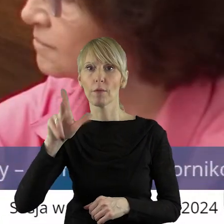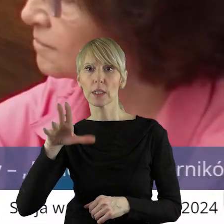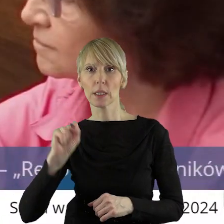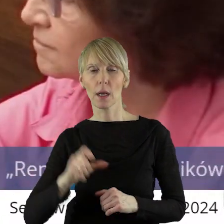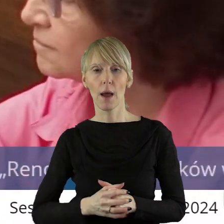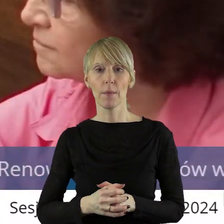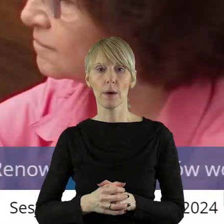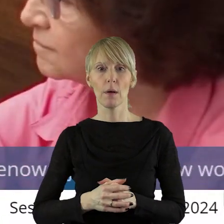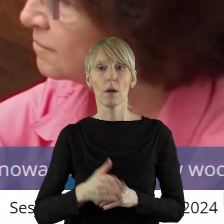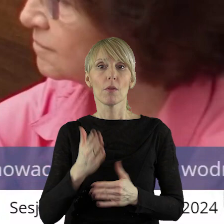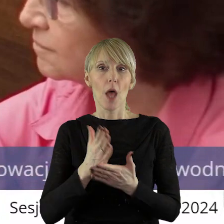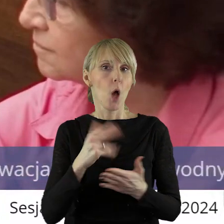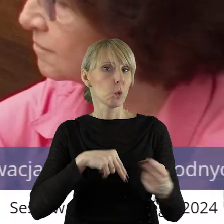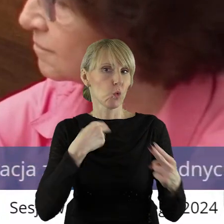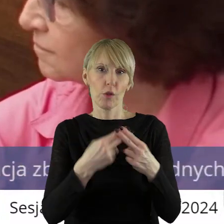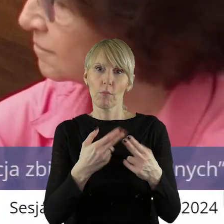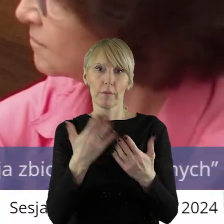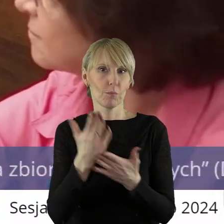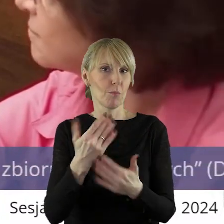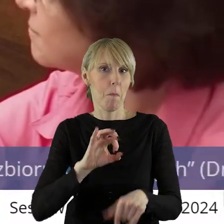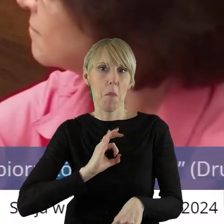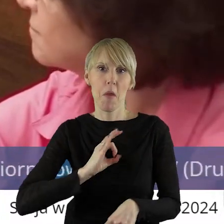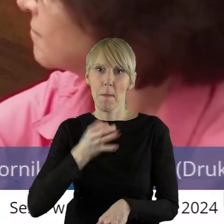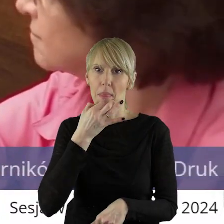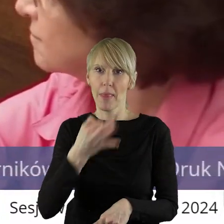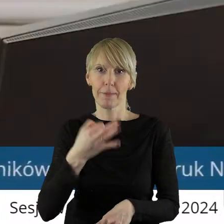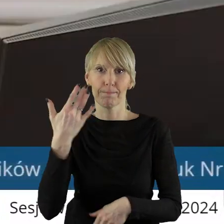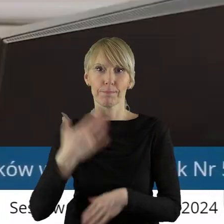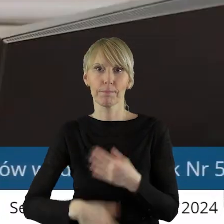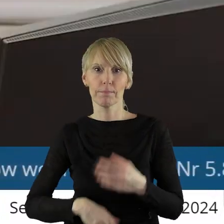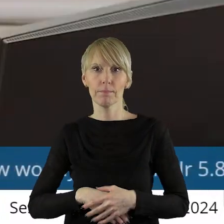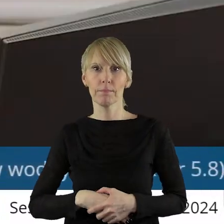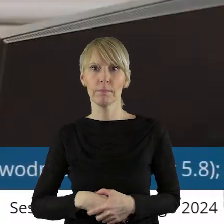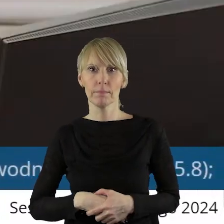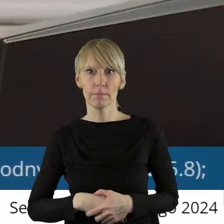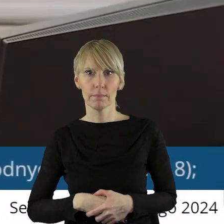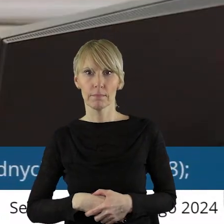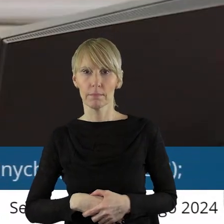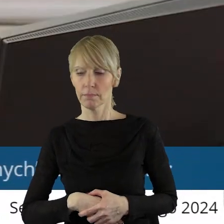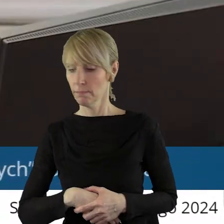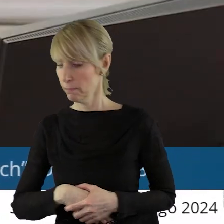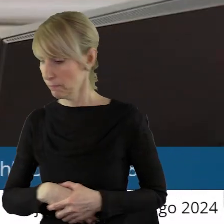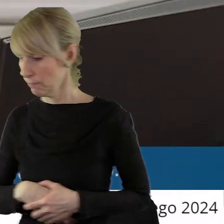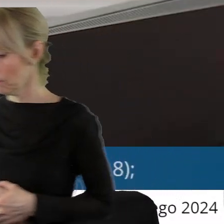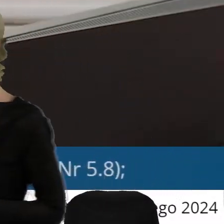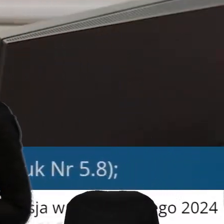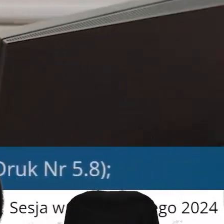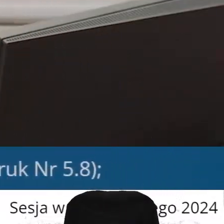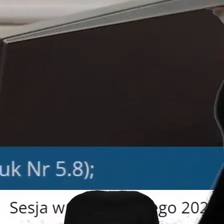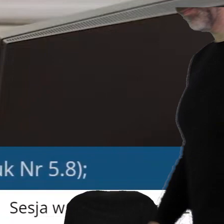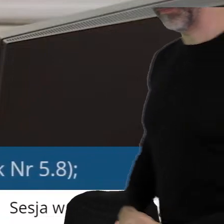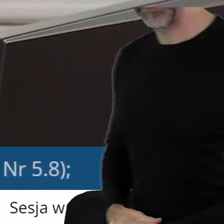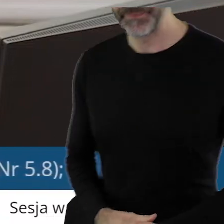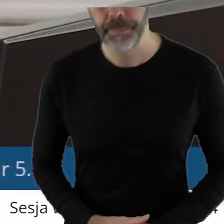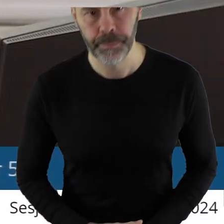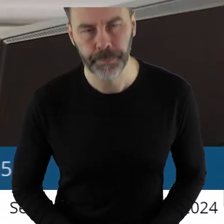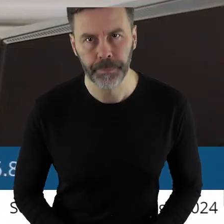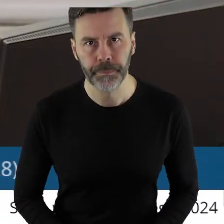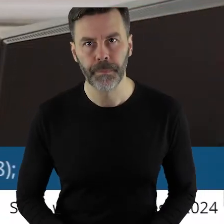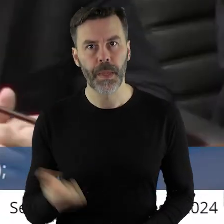Dziękuję bardzo. Odpowiedź wyczerpała moje pytanie. Dziękuję bardzo.